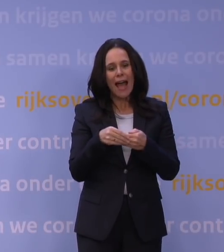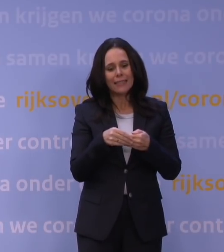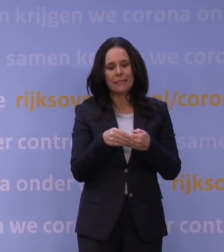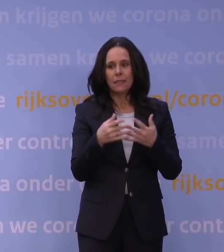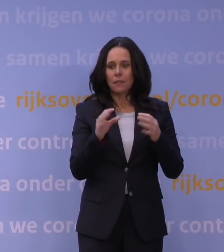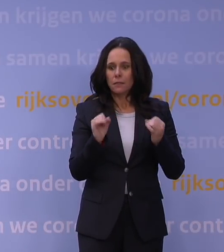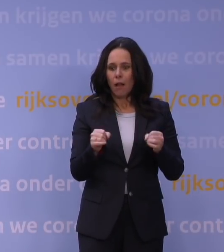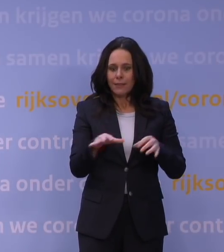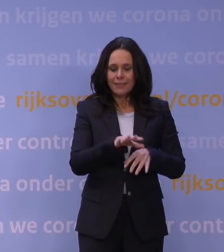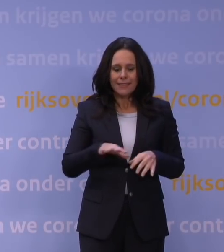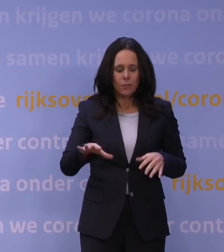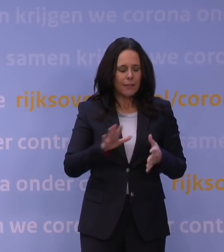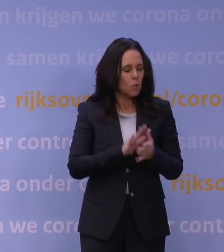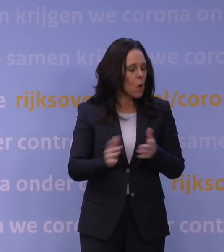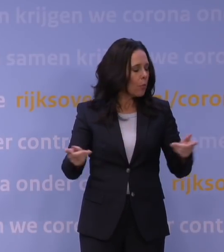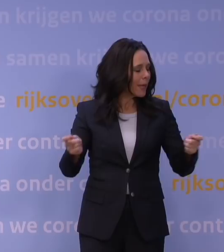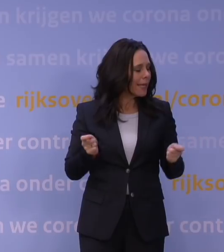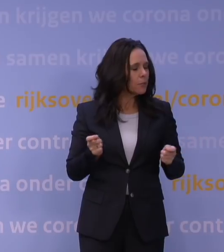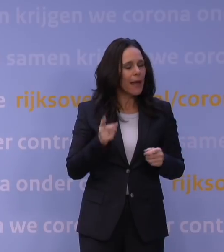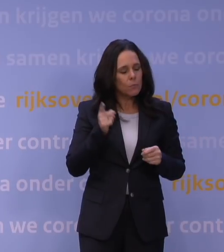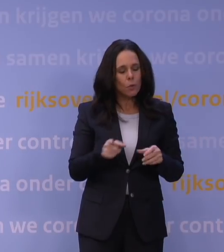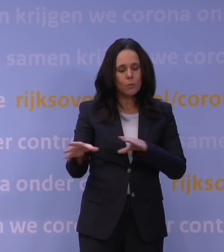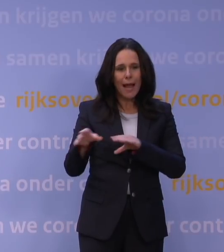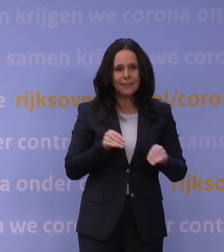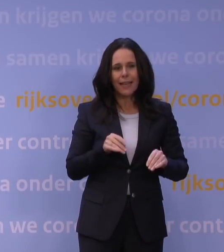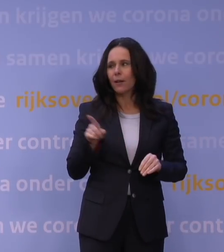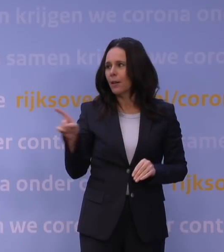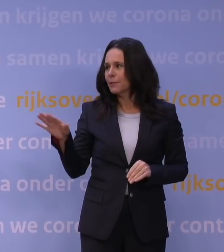als je niet nu maatregelen neemt. Ja, misschien voor u, meneer De Jonge.